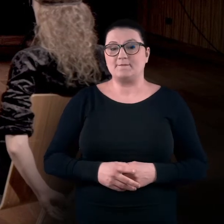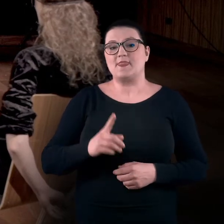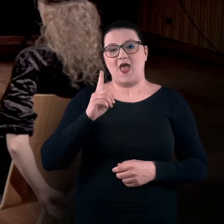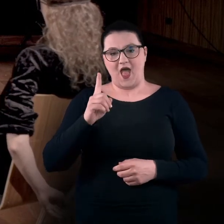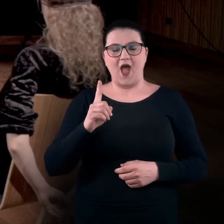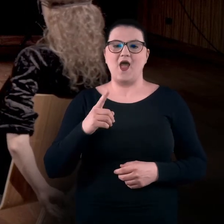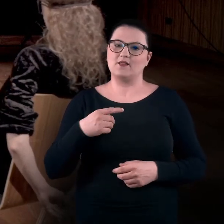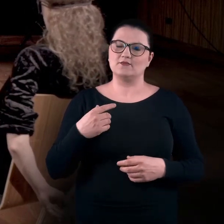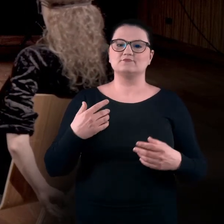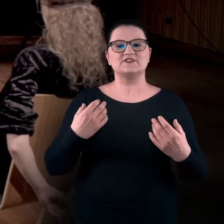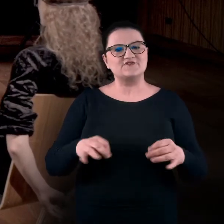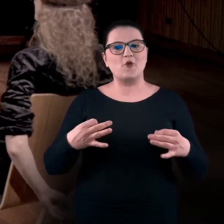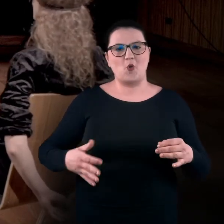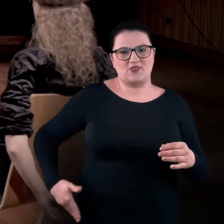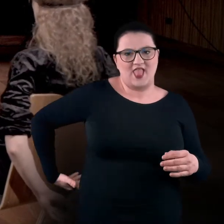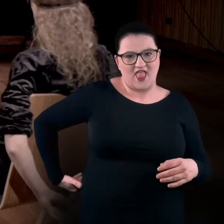ale za to mam rozluźnione lędźwie.